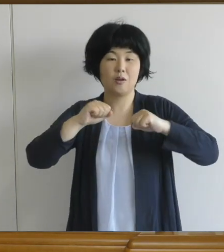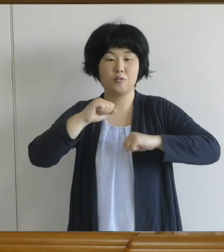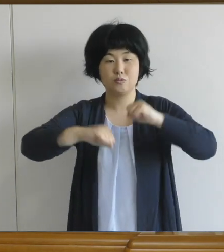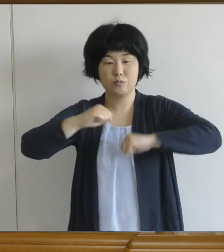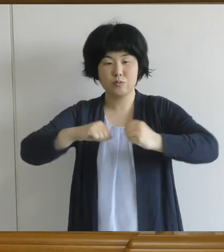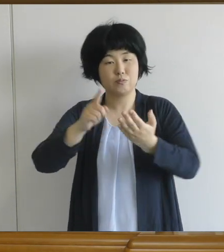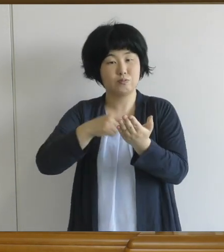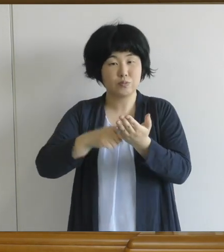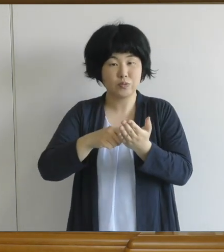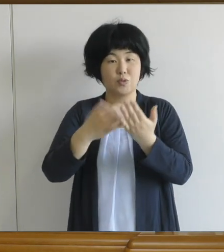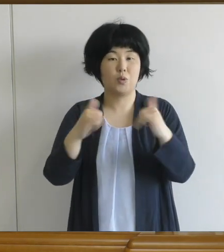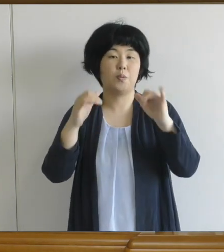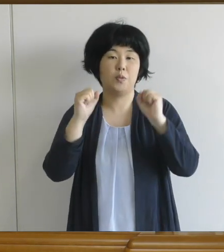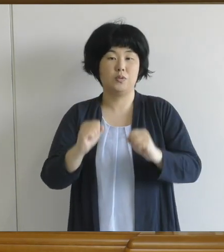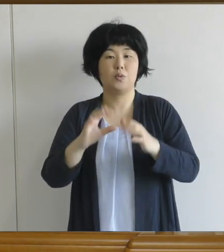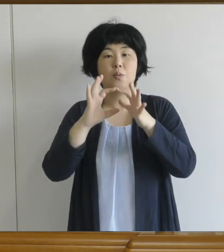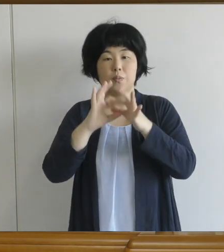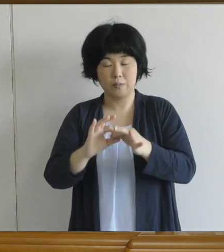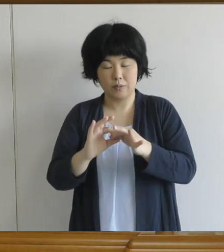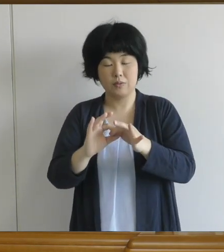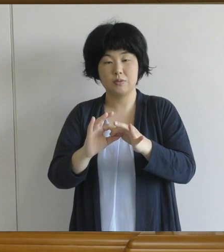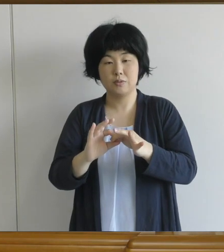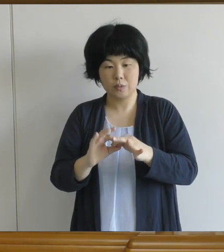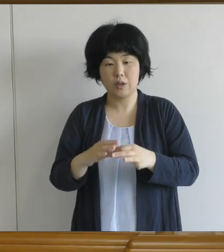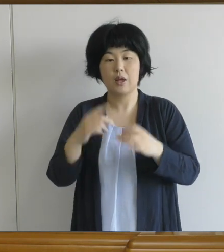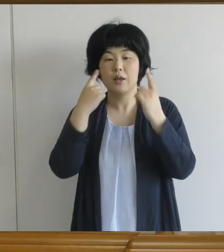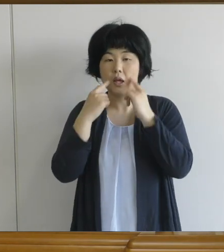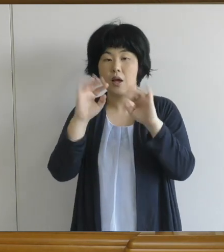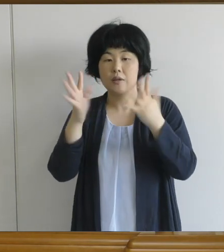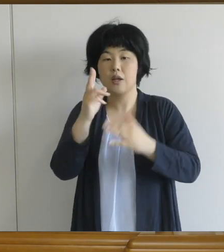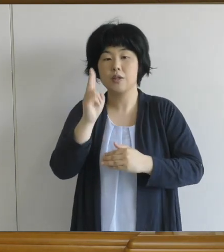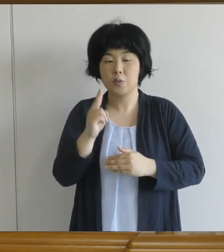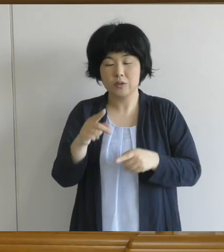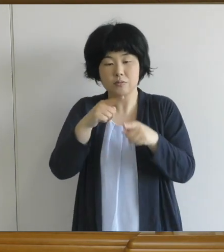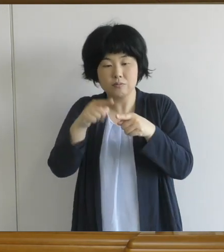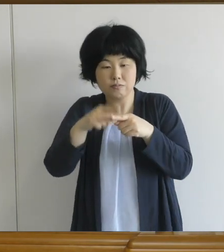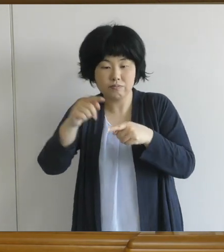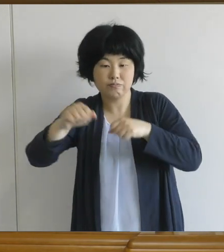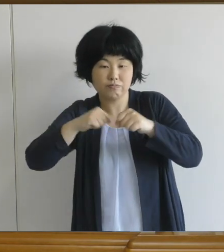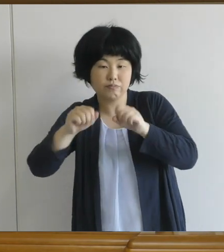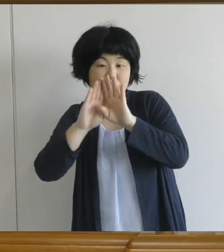まずは怪我をしないように 少しずつ体を慣らしてしていただきたい と思います。